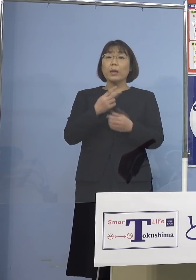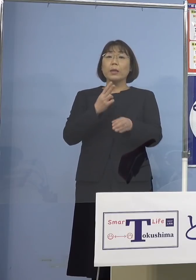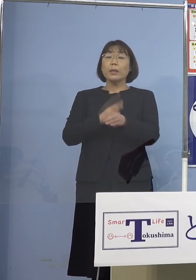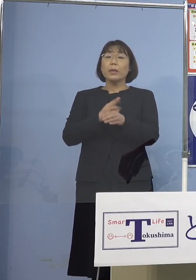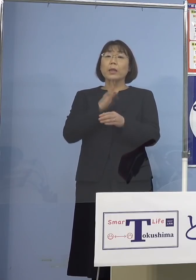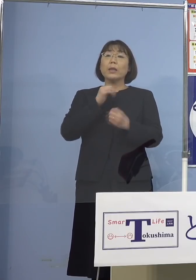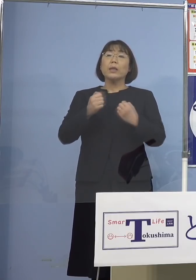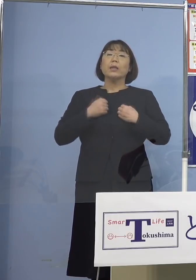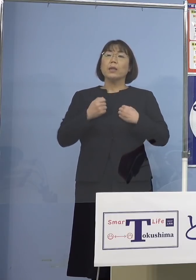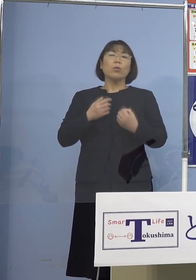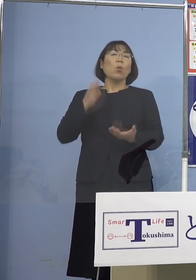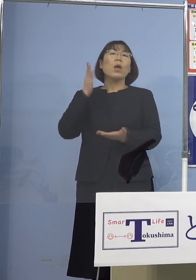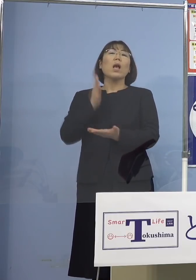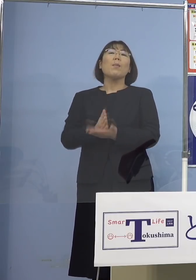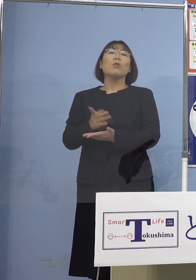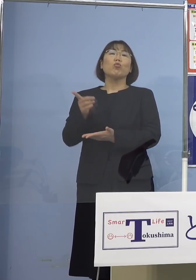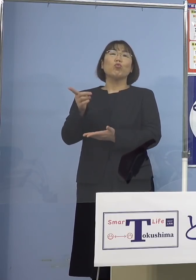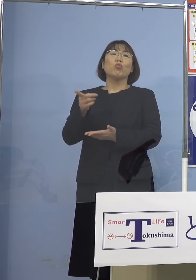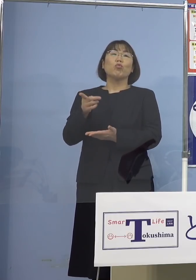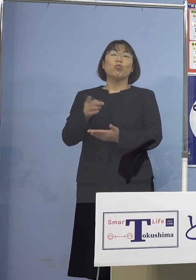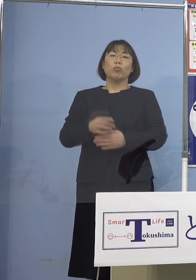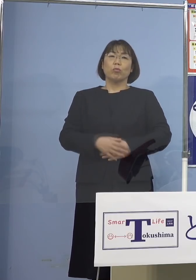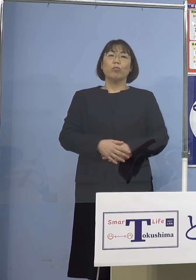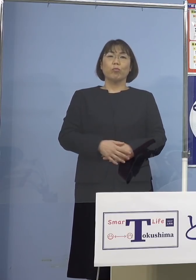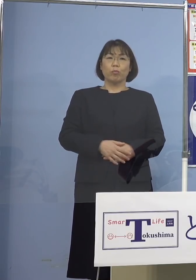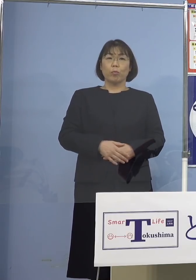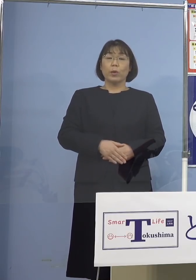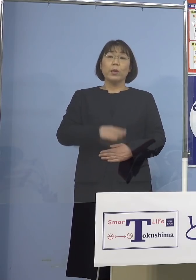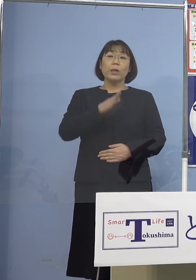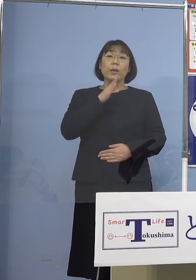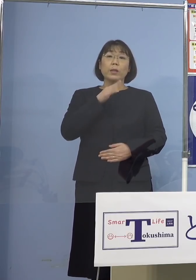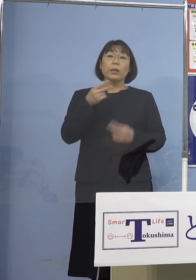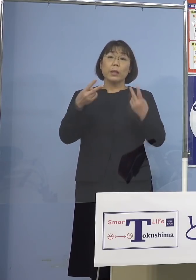もうやめようかと 実際にニュースで出ていましたけれどね